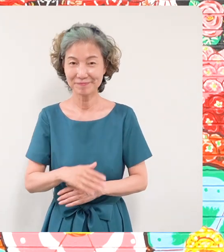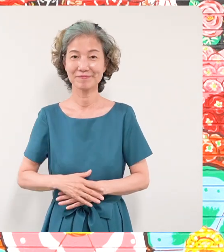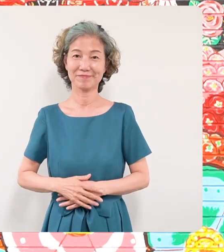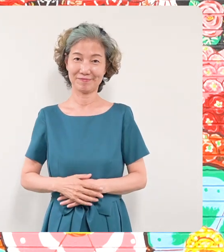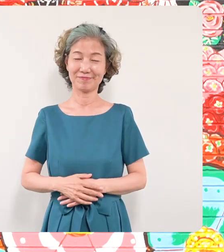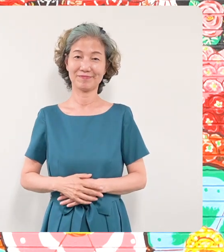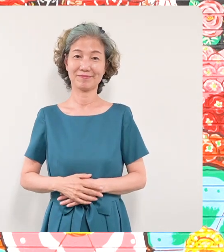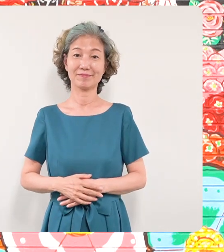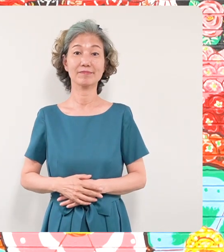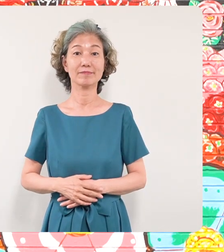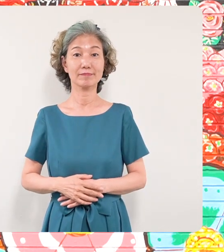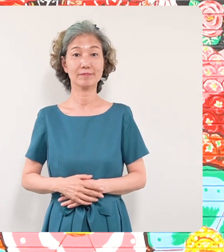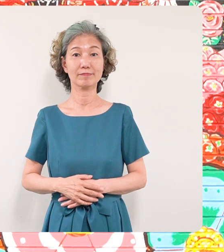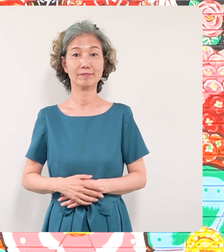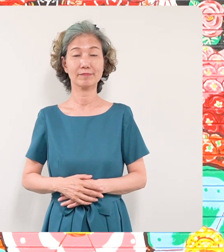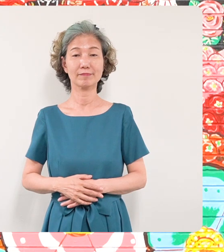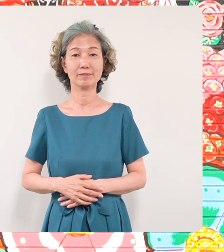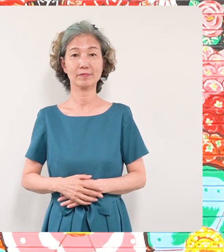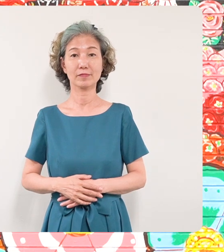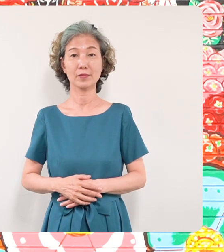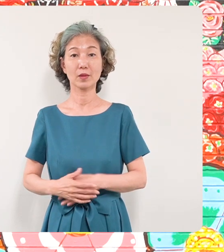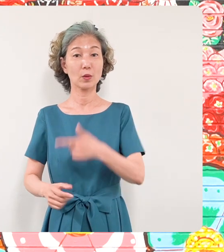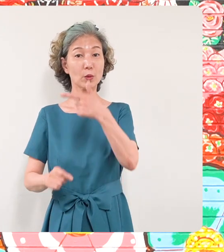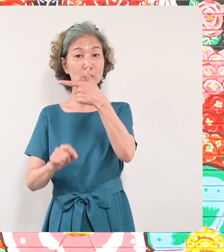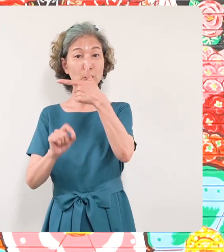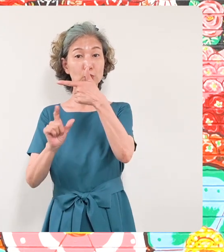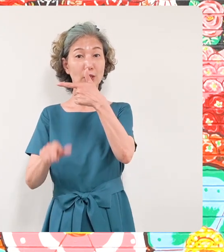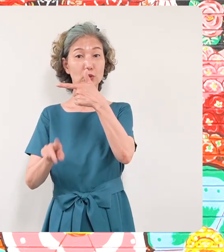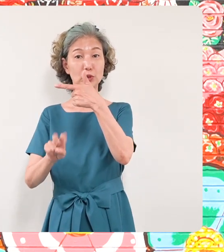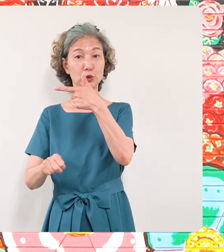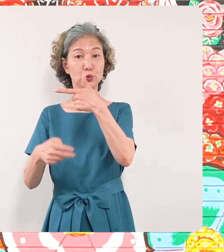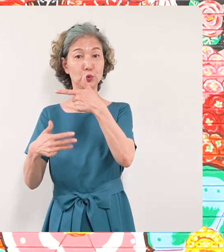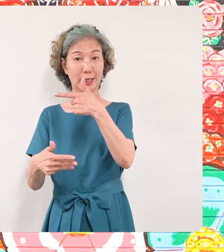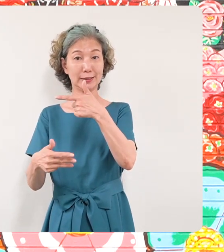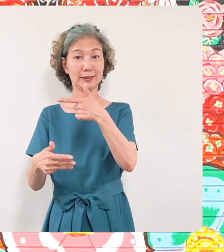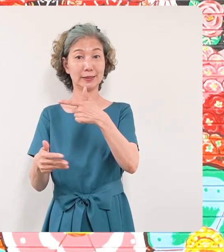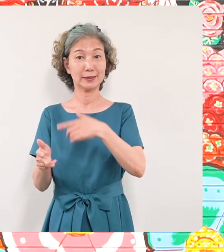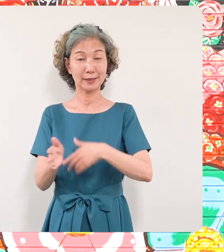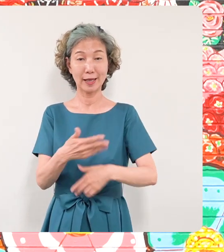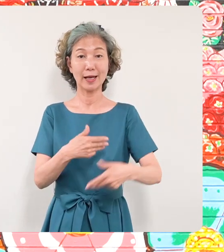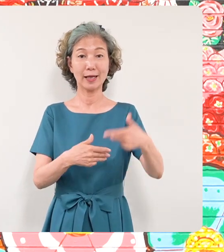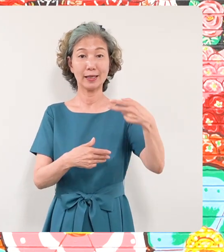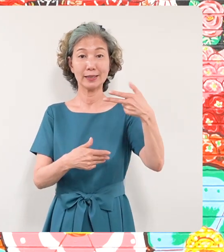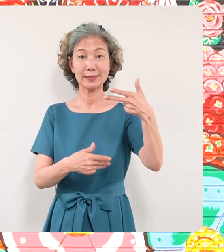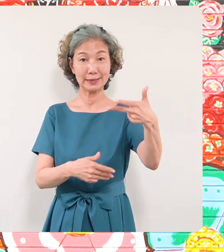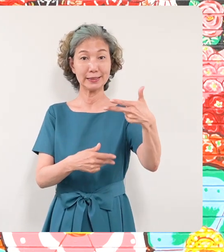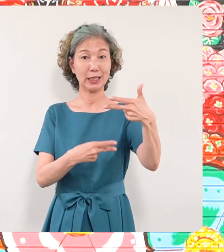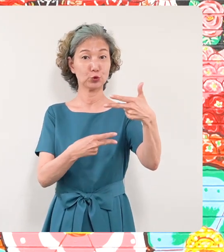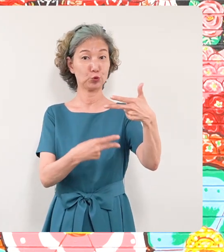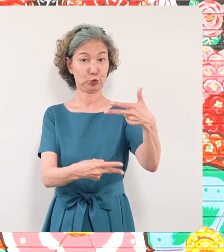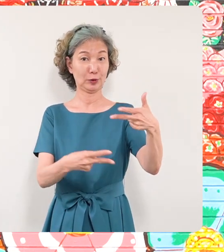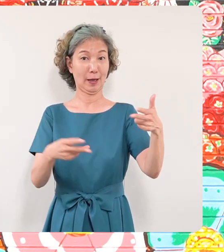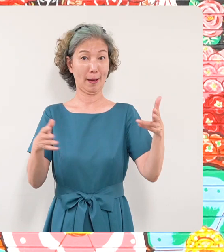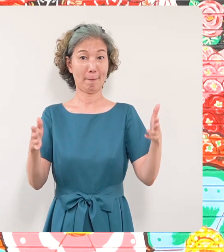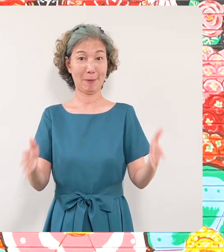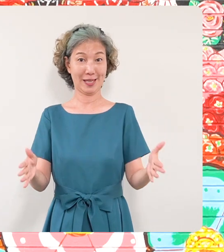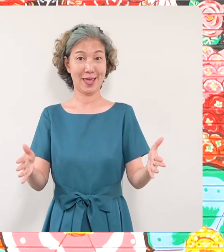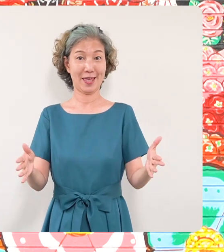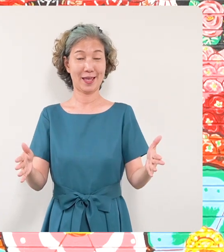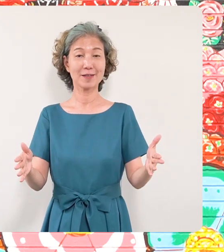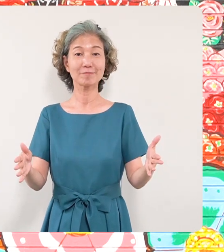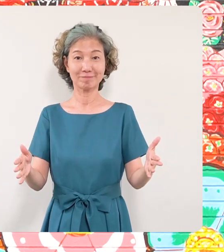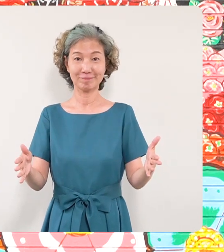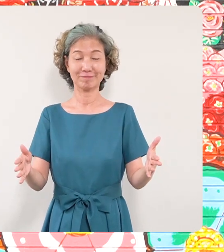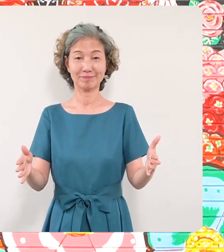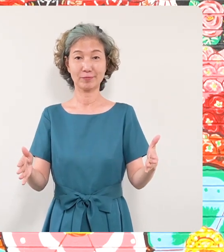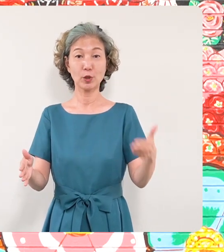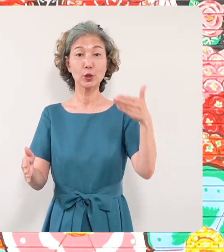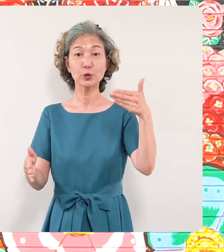そして6月28日から来月7月2日まで この区民センターの敷地の中に